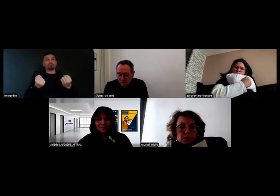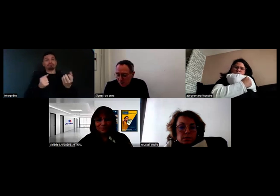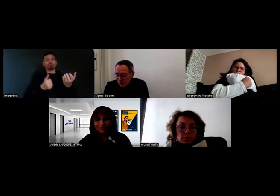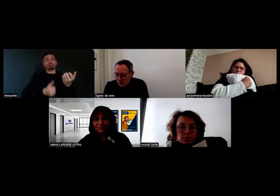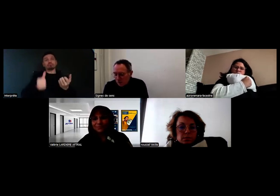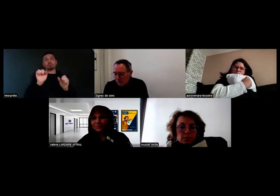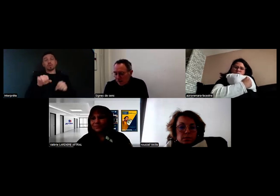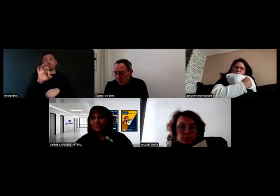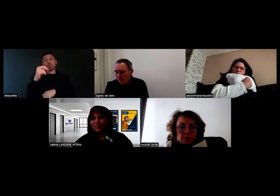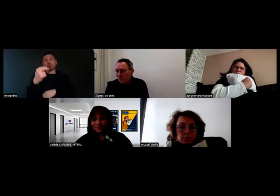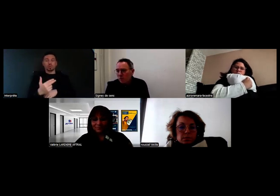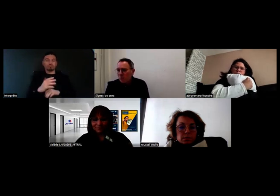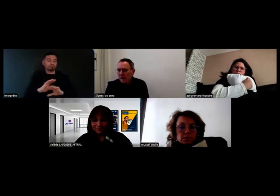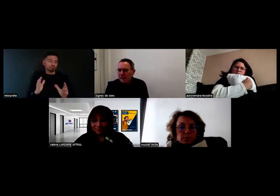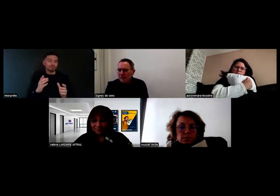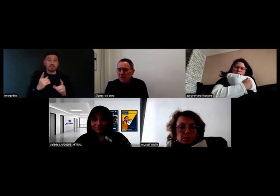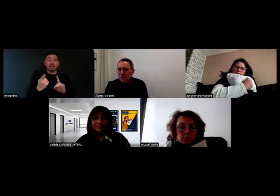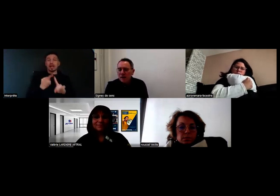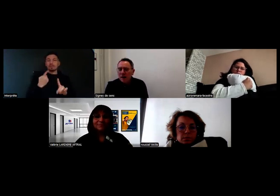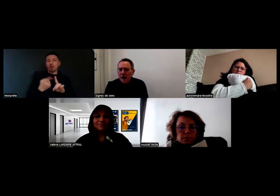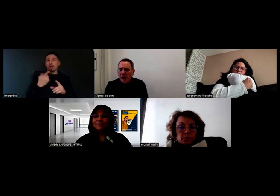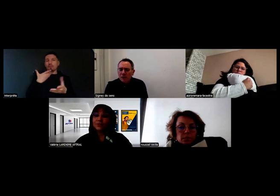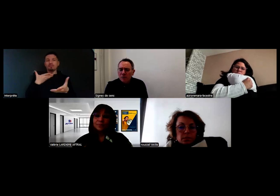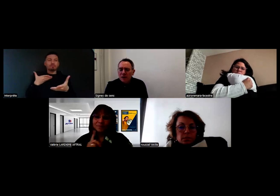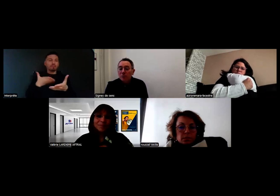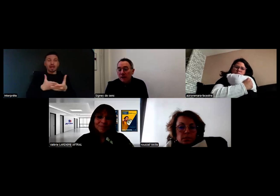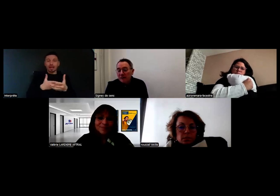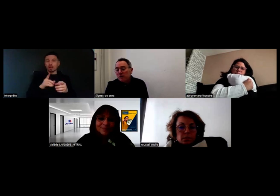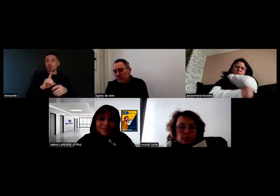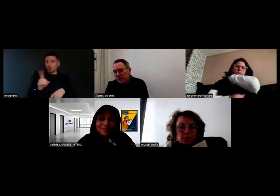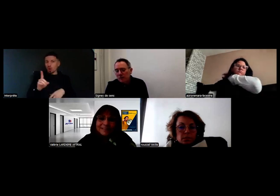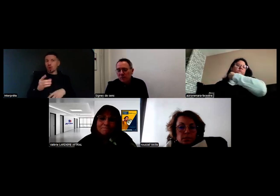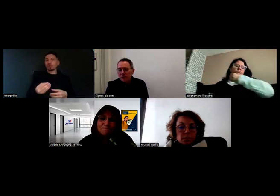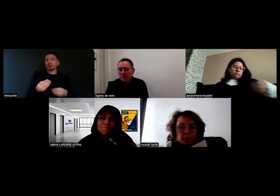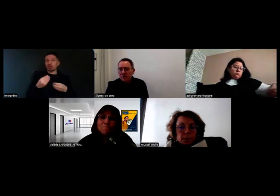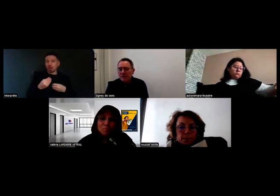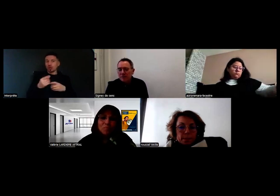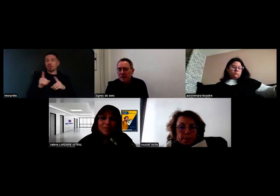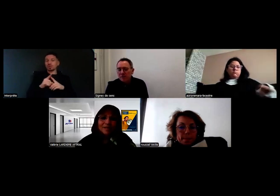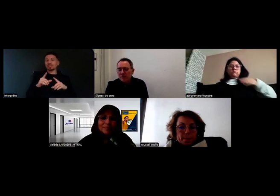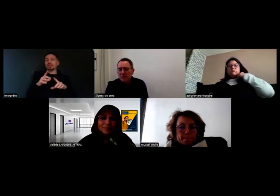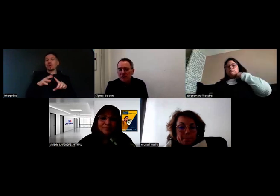Ça peut être perçu comme une barrière, mais c'est aussi un levier pour identifier les compensations et les aménagements